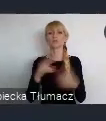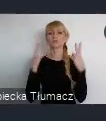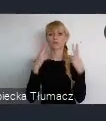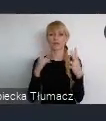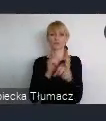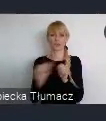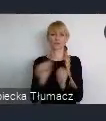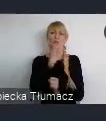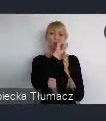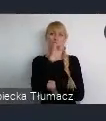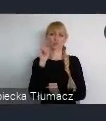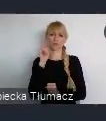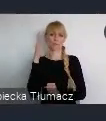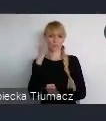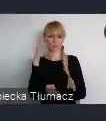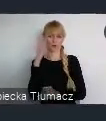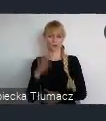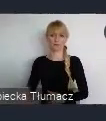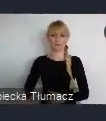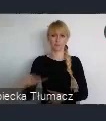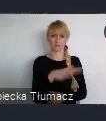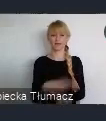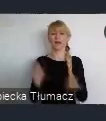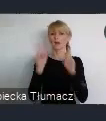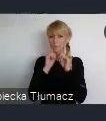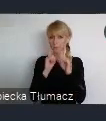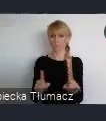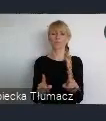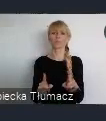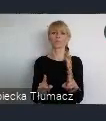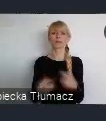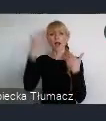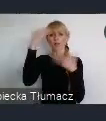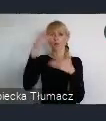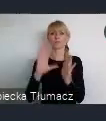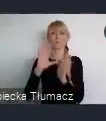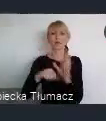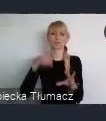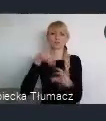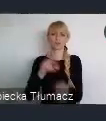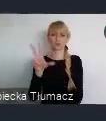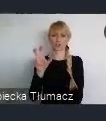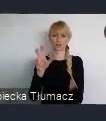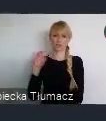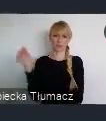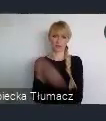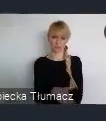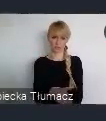I to może, nie tylko samo miasto, bo miasto jest raptem 300 tysięczne. A więc nie można mówić o jakiejś, super wielkiej metropoli,